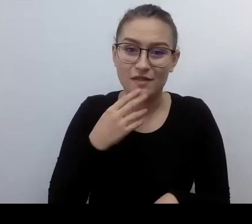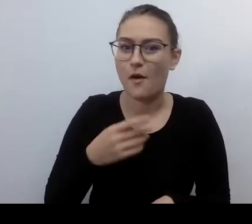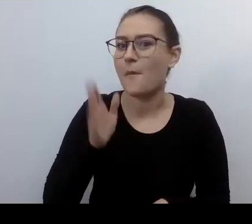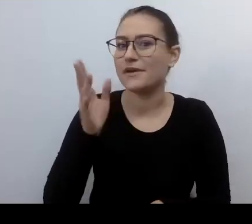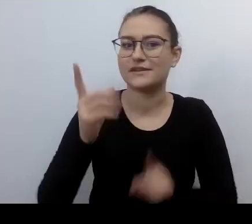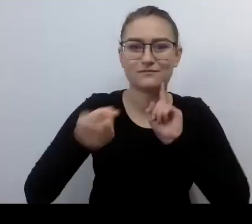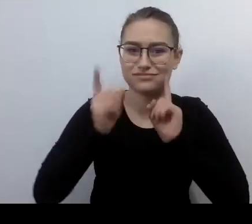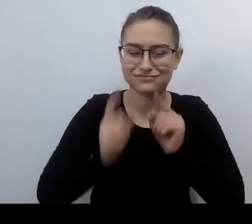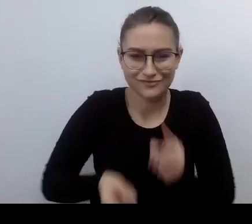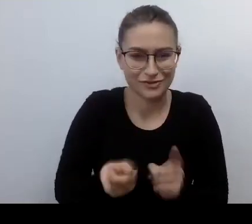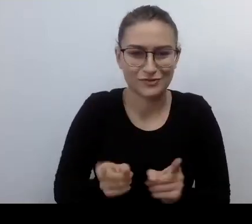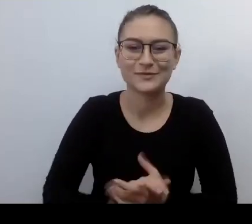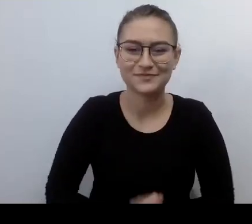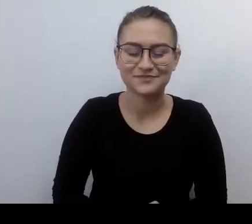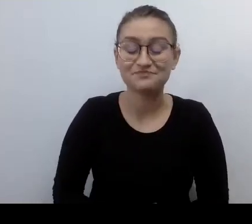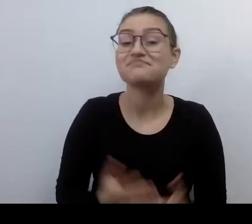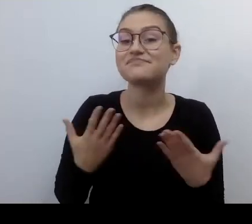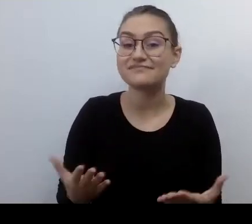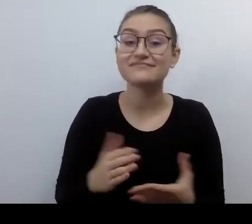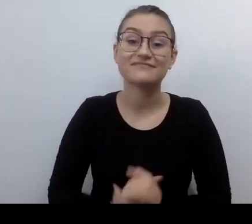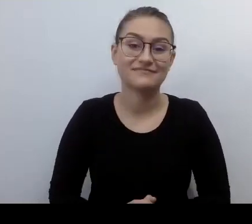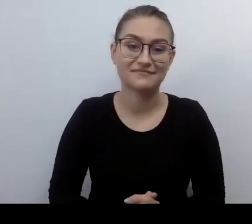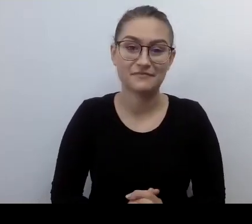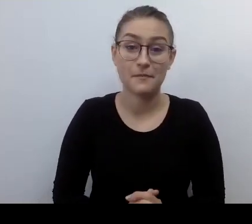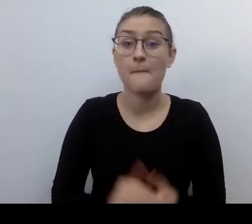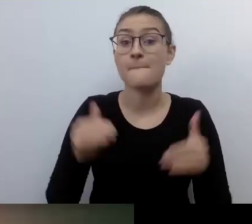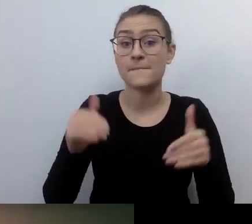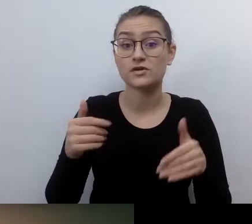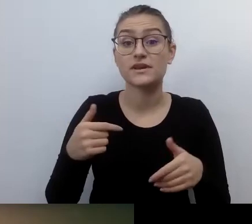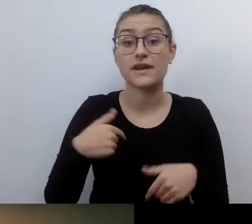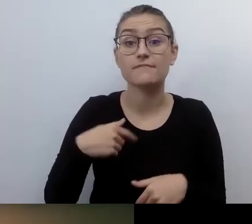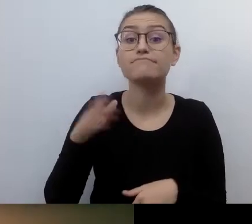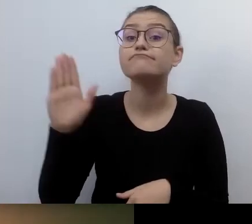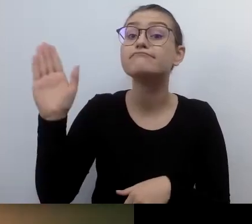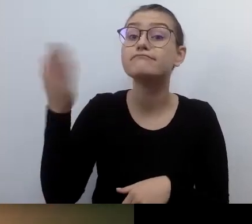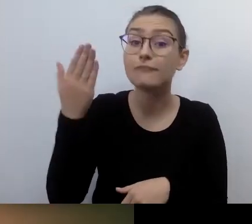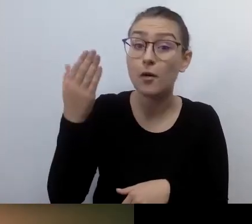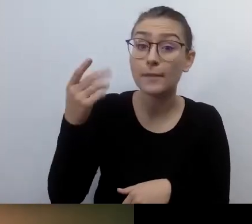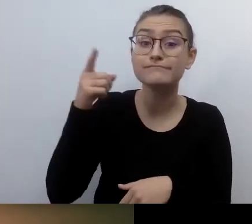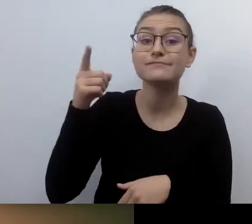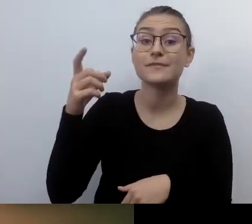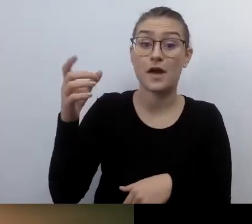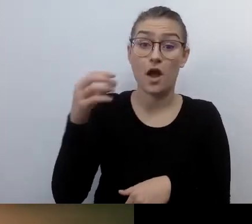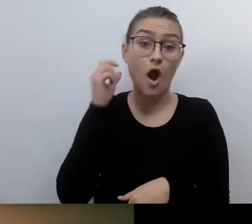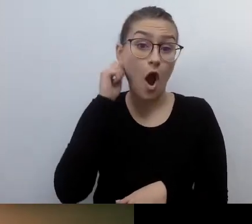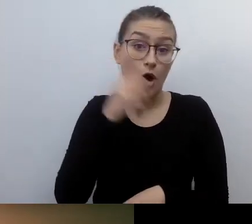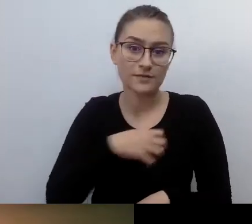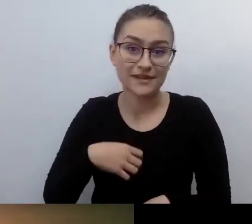MAŁGORZATA: Wywołam do tablicy naszą gospodynię. Tudzież hostkę. Jest i Robert.